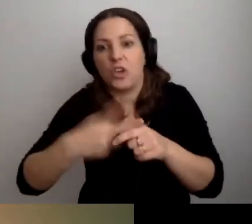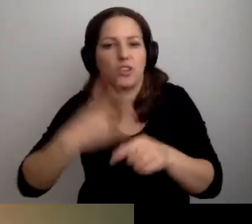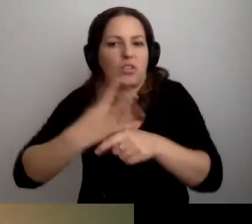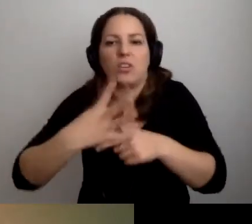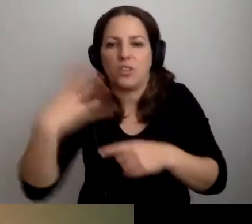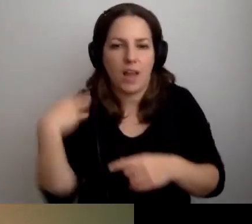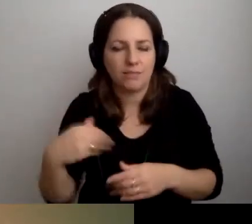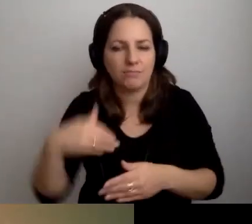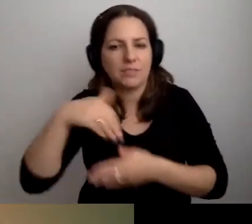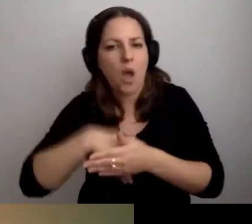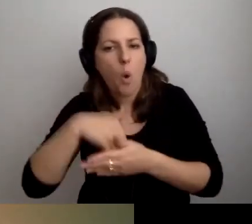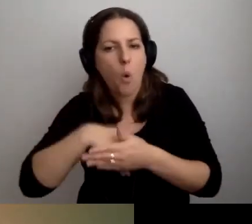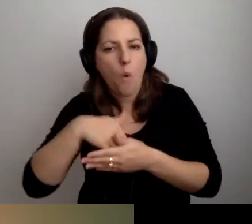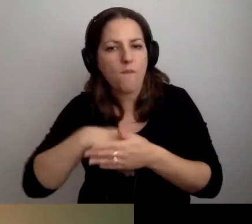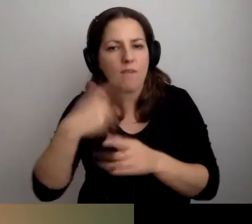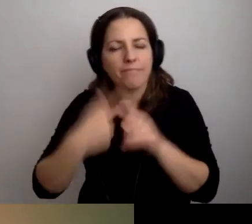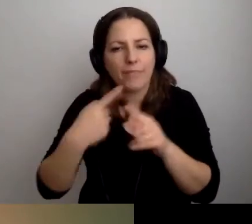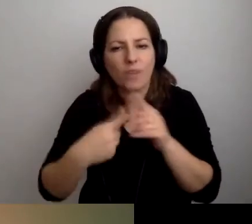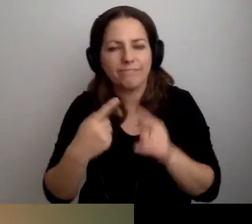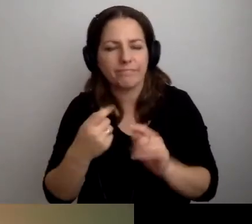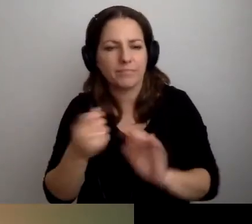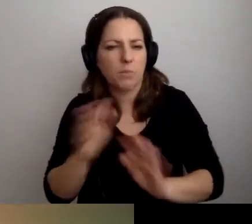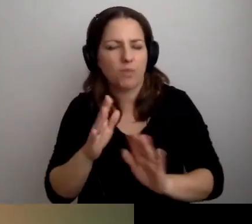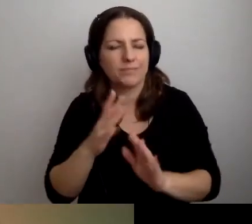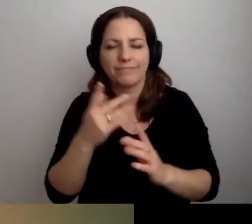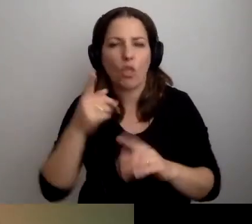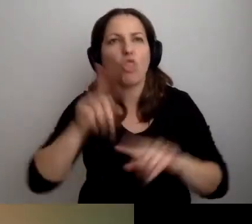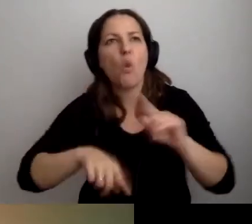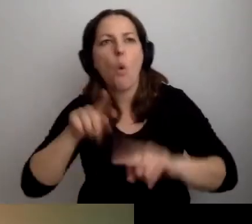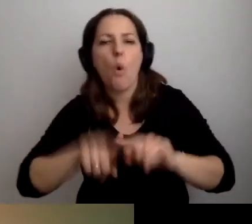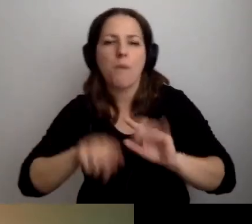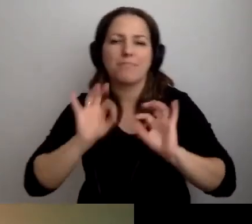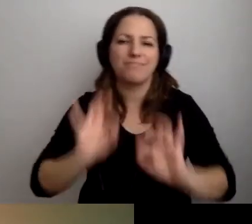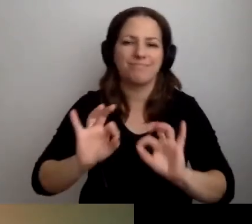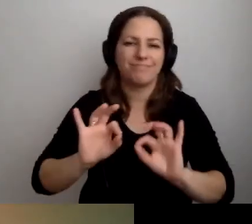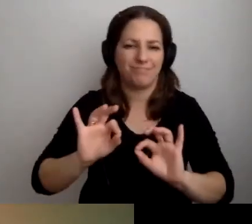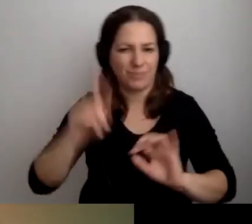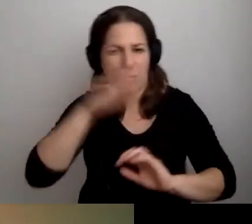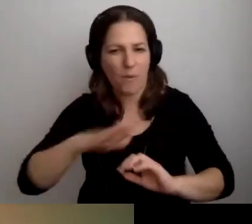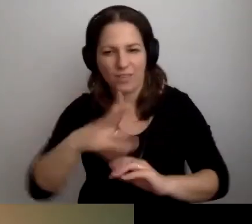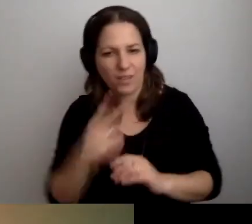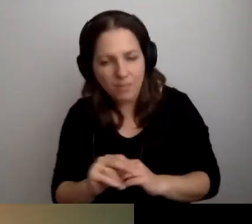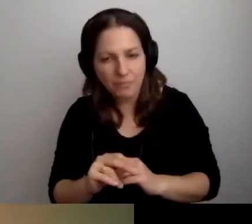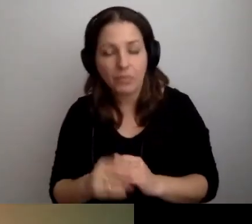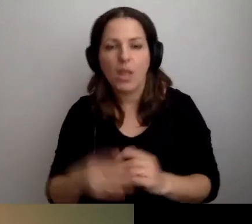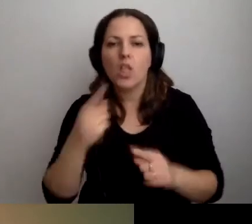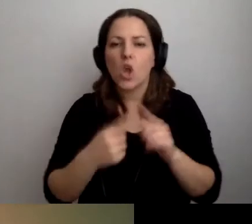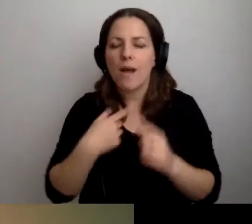zachowuje się czasem w sposób odbiegający od normy społecznej. Trochę się boję,